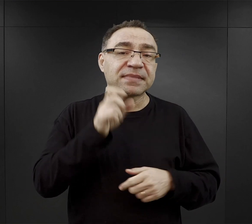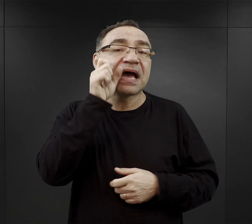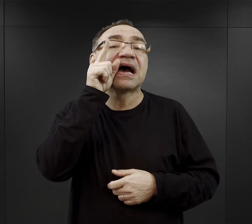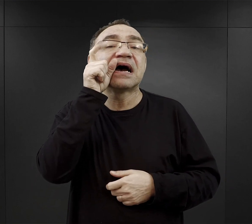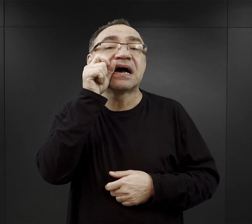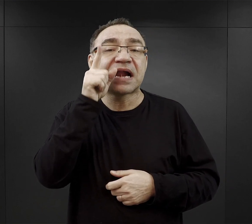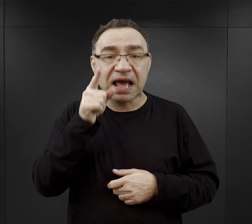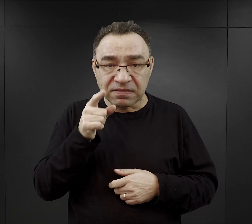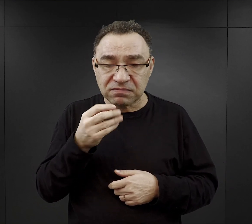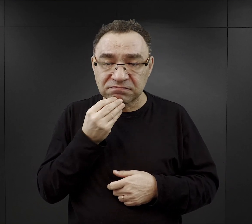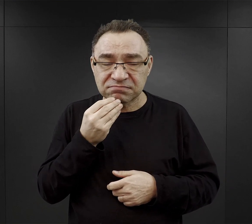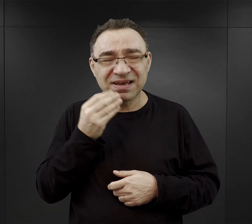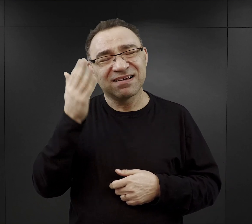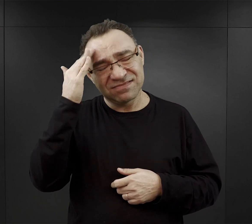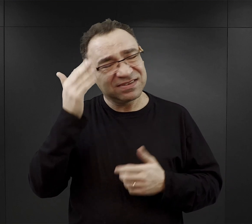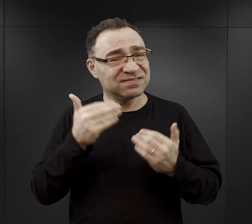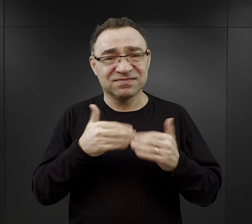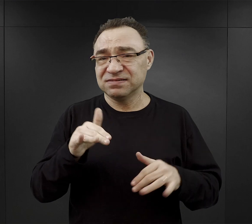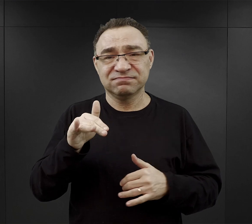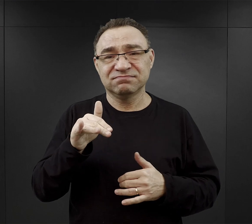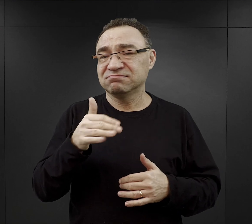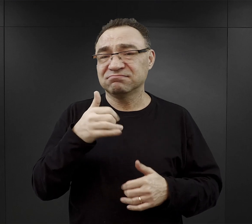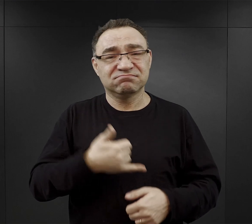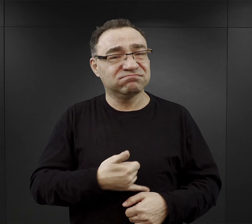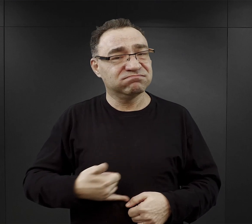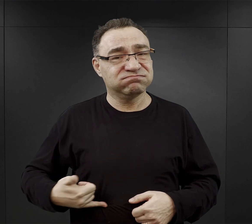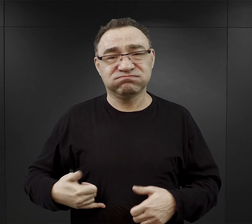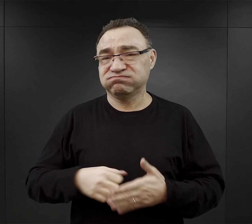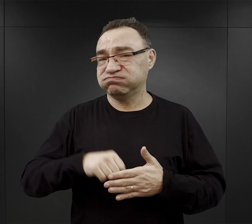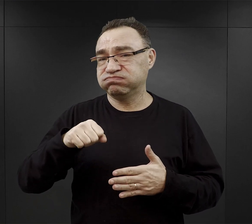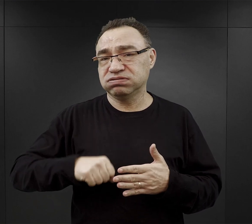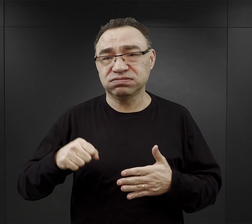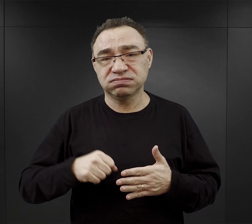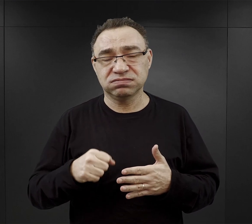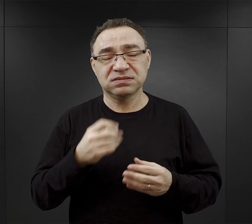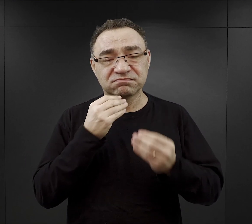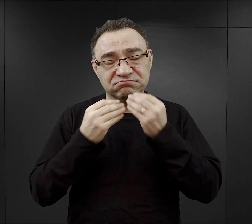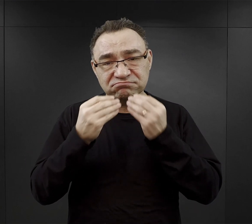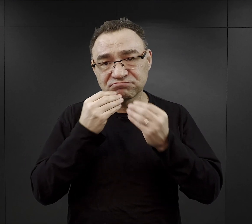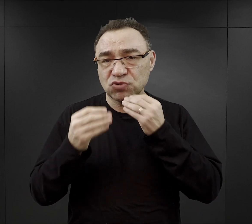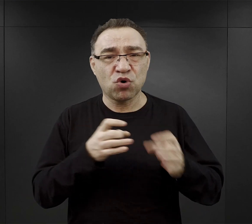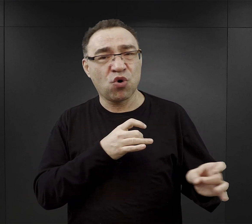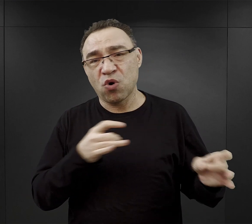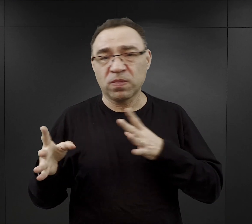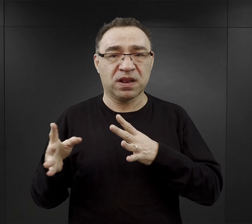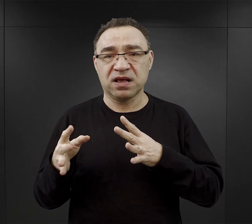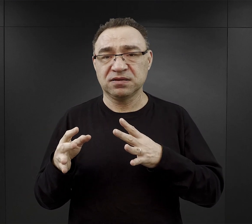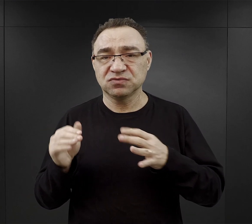ale większość więźniów była tak głodna, że jadła ten chleb od razu już wieczorem.